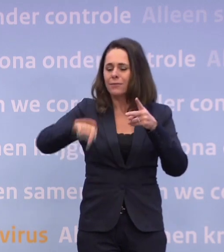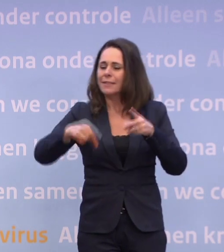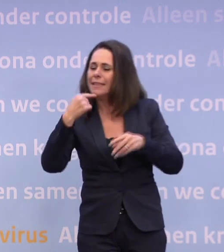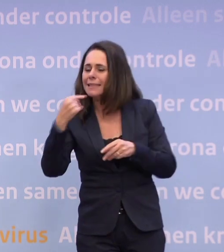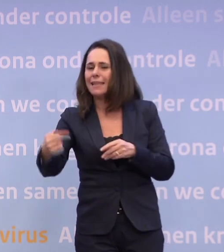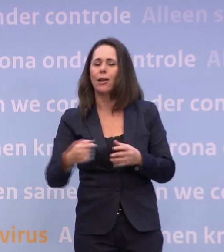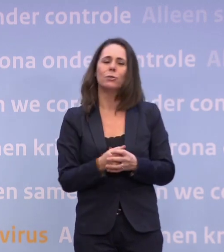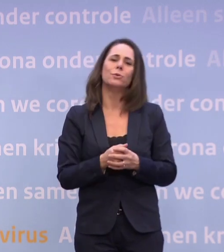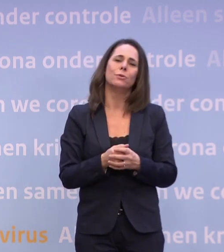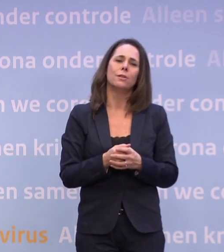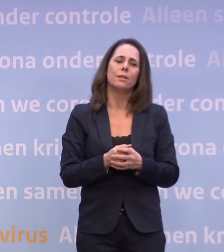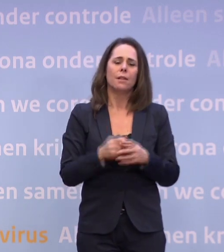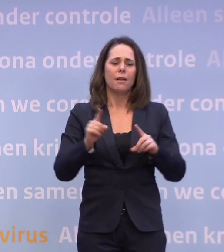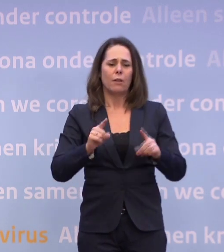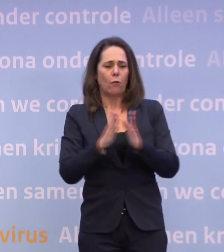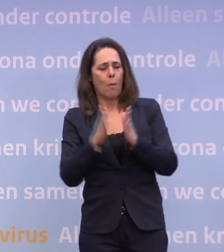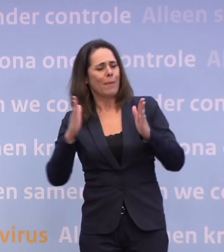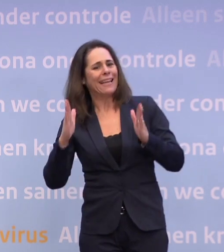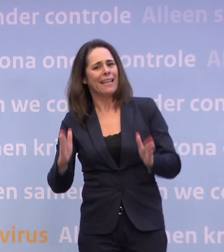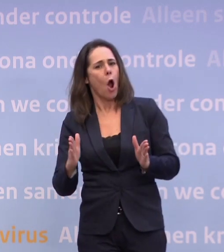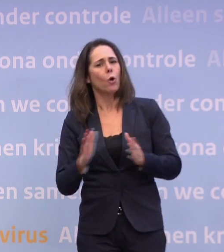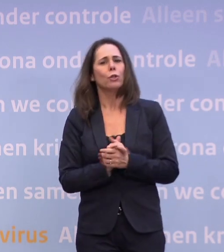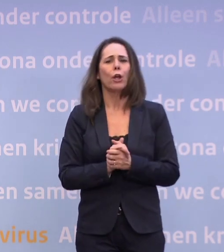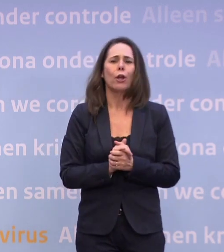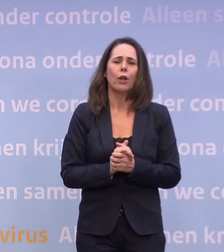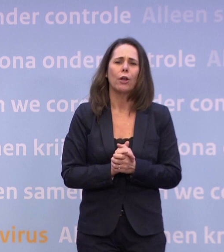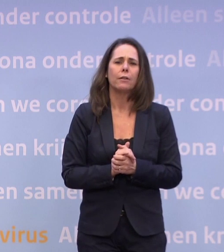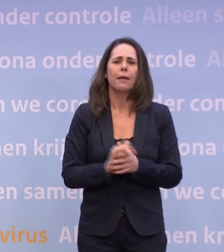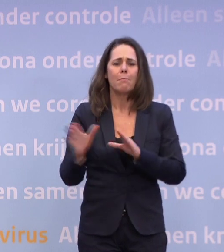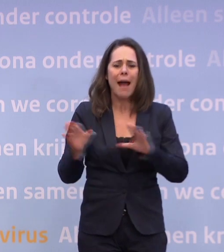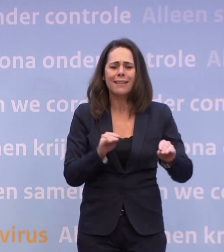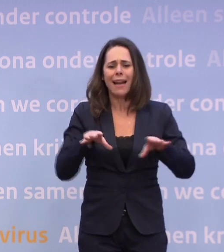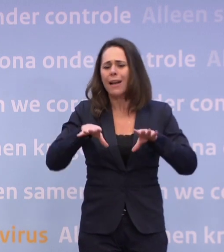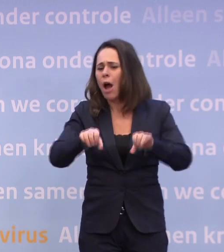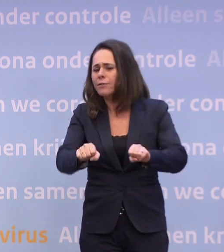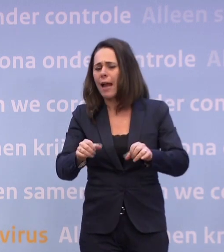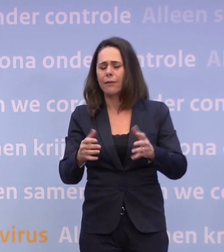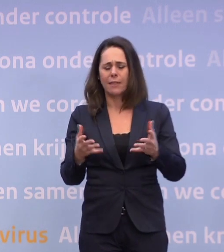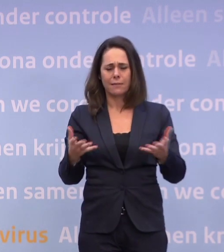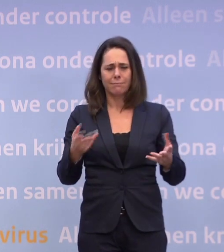...het seizoen, de maatregelen zelf en de handhaving. Het zal altijd in die mix gezocht moeten worden.